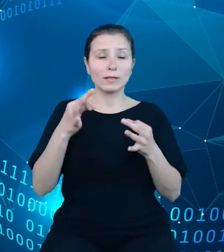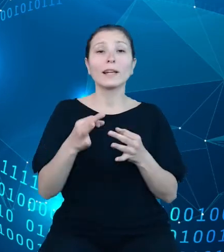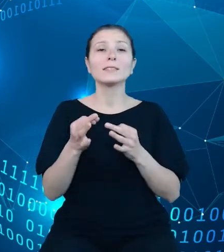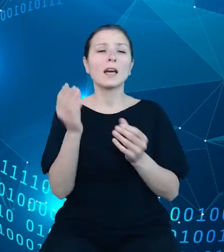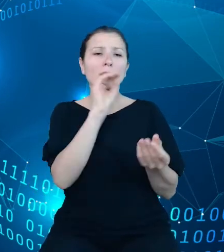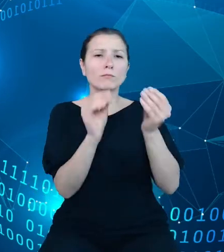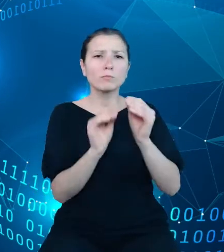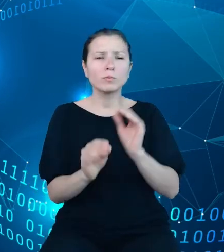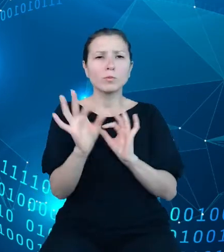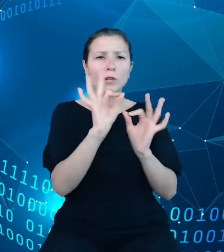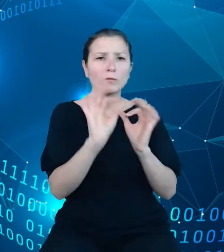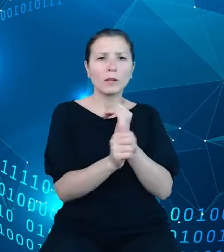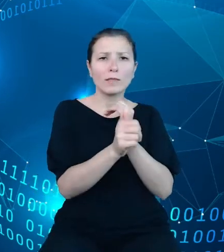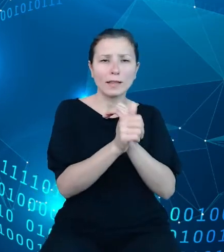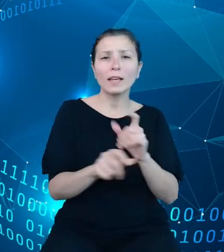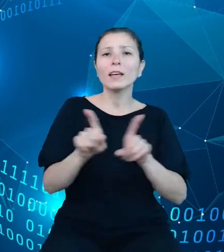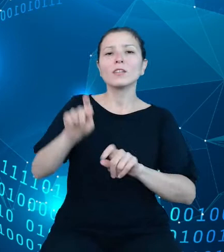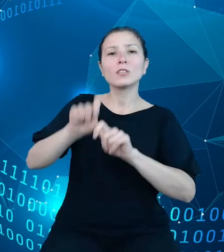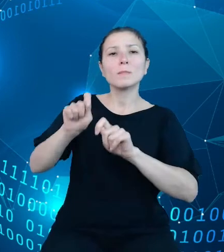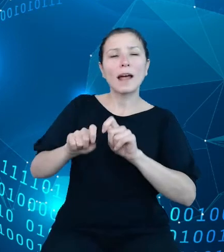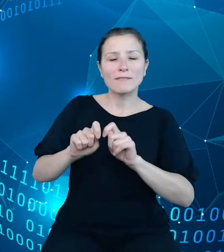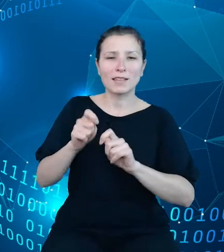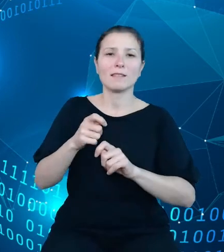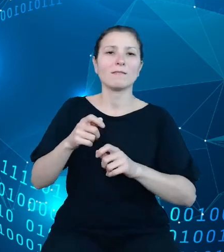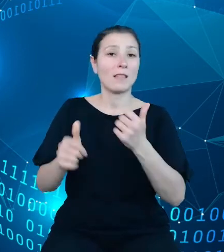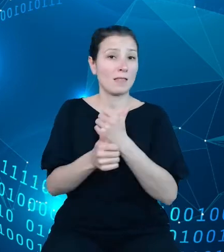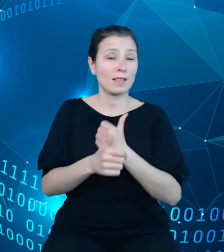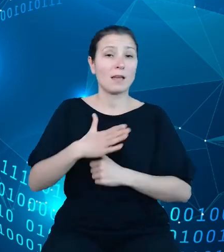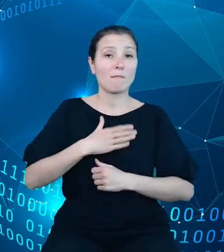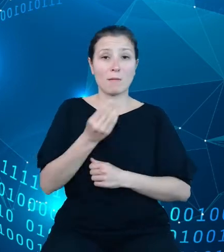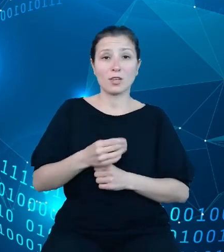weryfikacją danych. Mamy jeszcze około 3 i pół miesięcy intensywnej pracy.